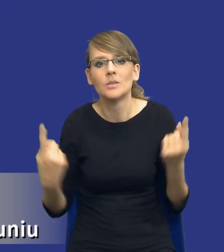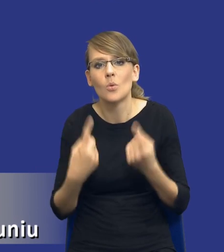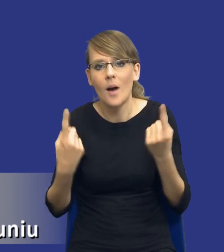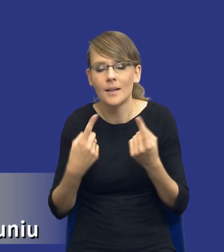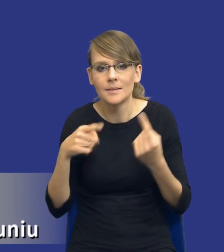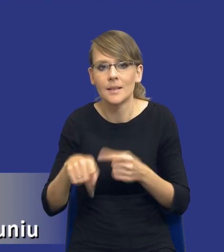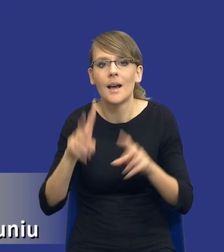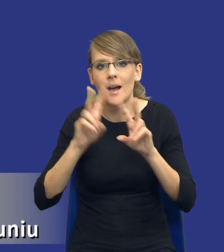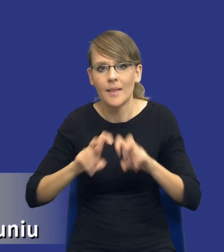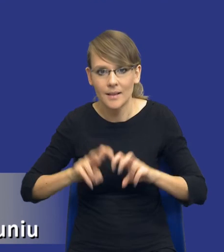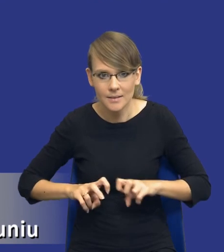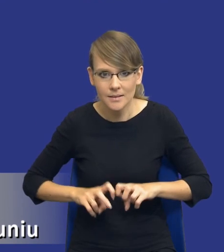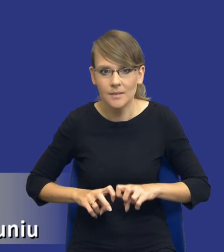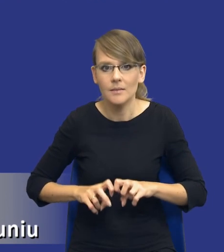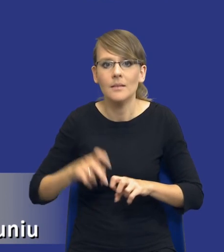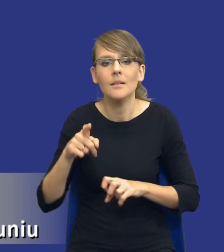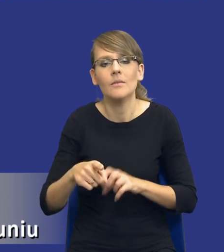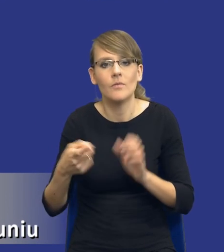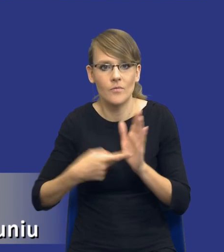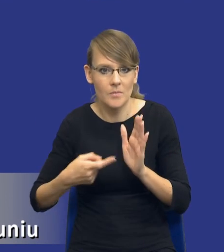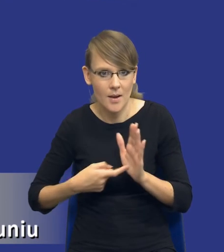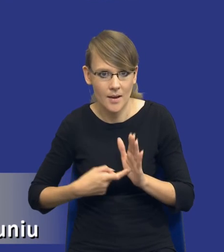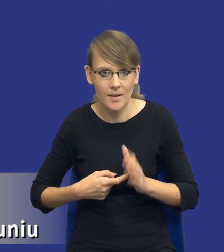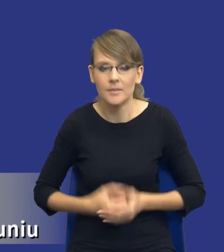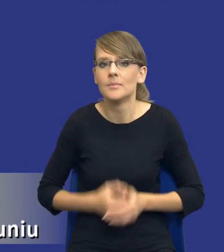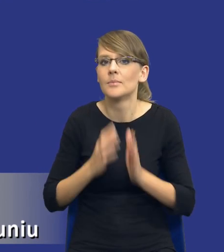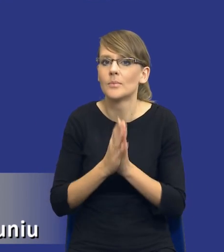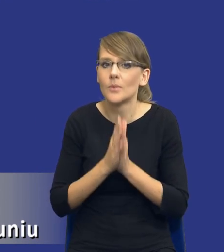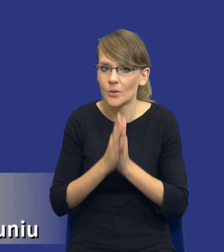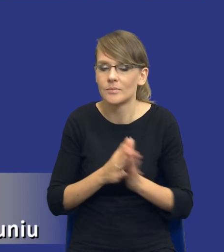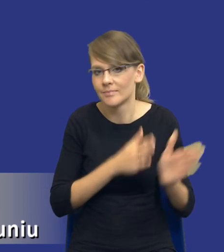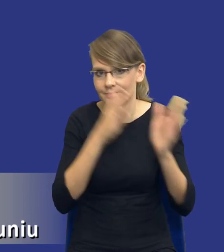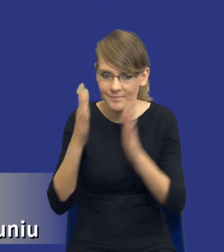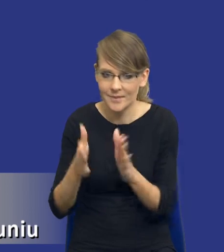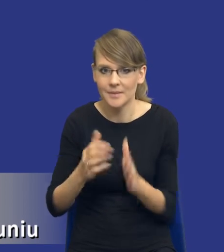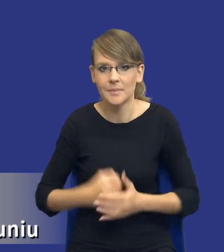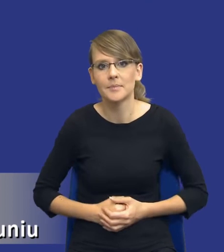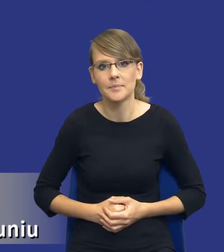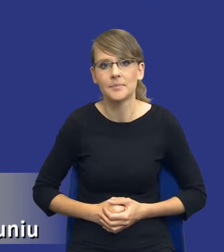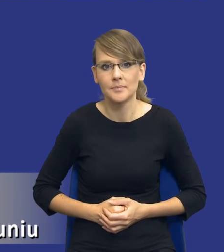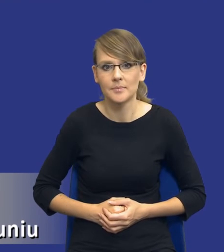będzie, drodzy Państwo, wymagana i bym prosił jeszcze zmianę slajdu.